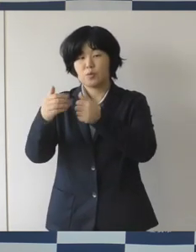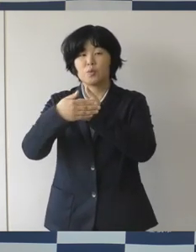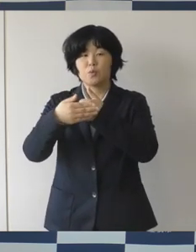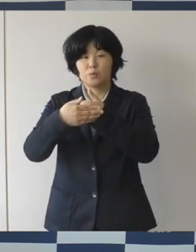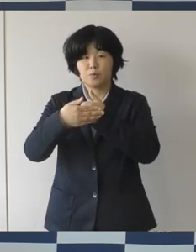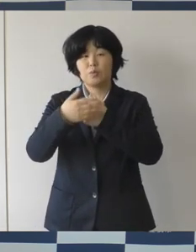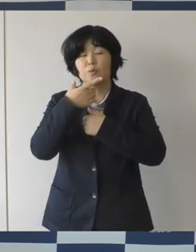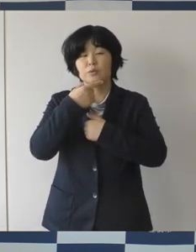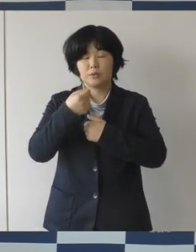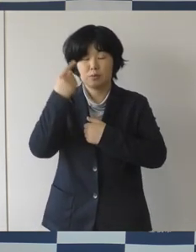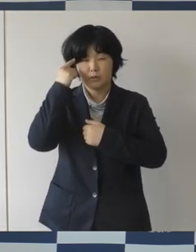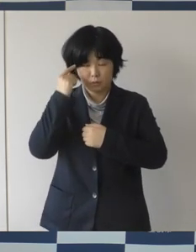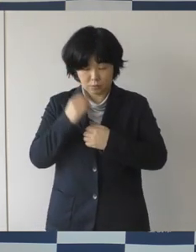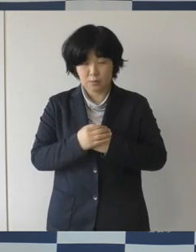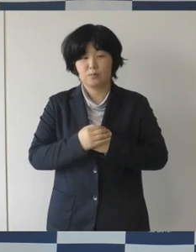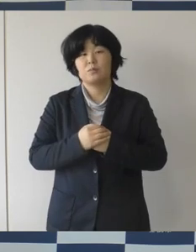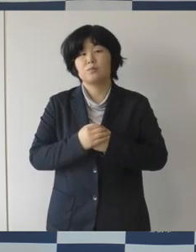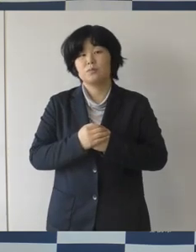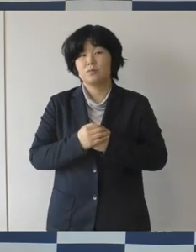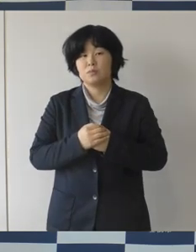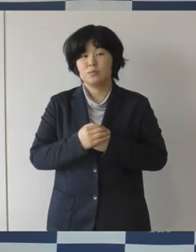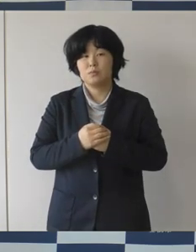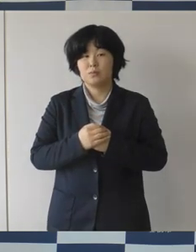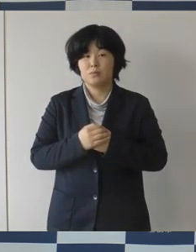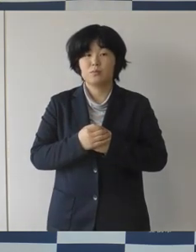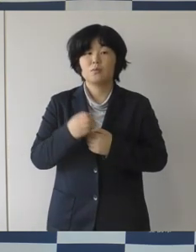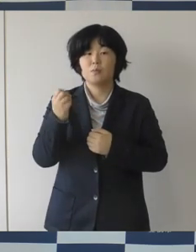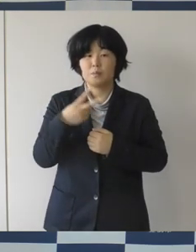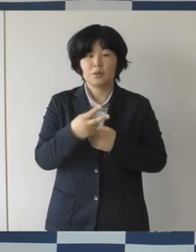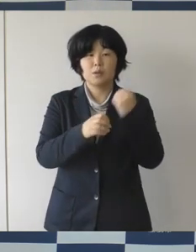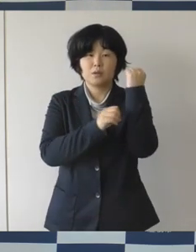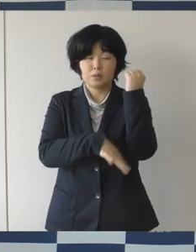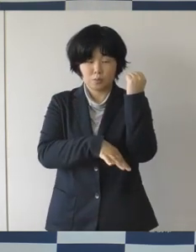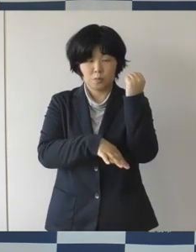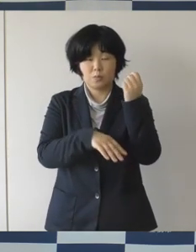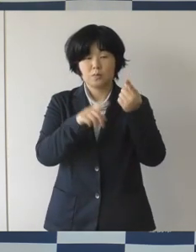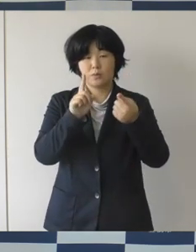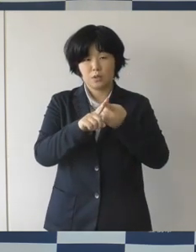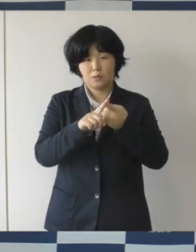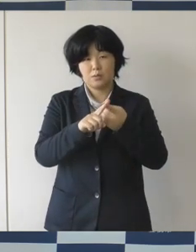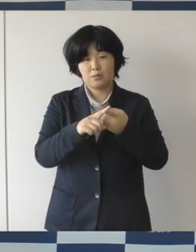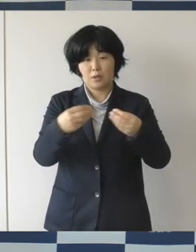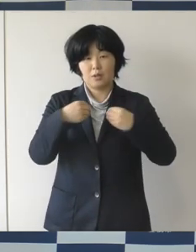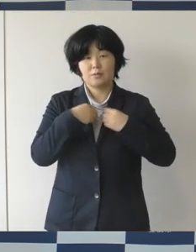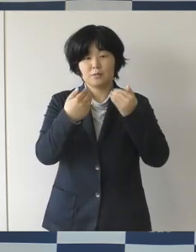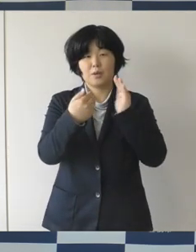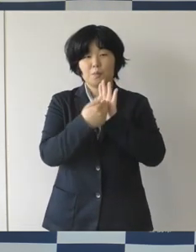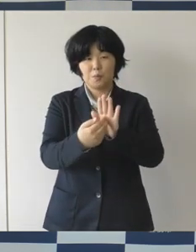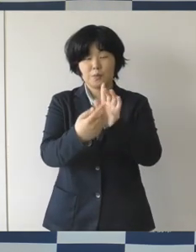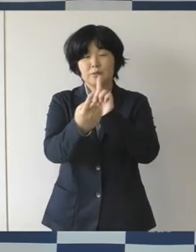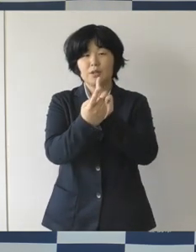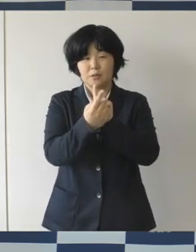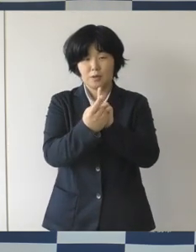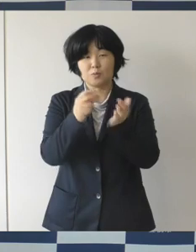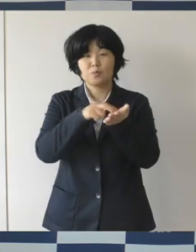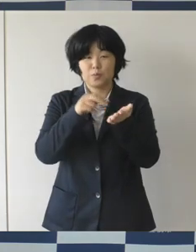手洗いや密をを避けるといった基本的な感染防止策を